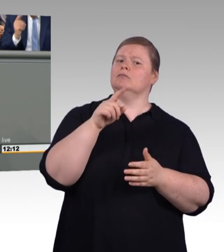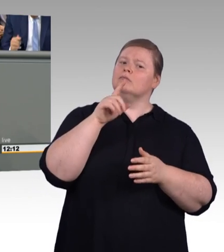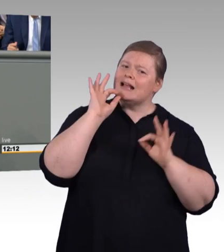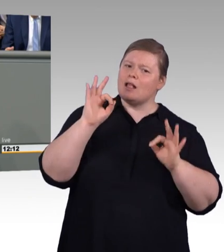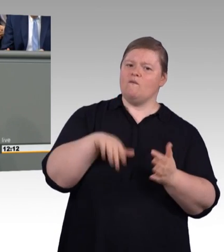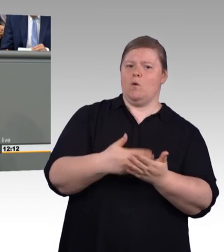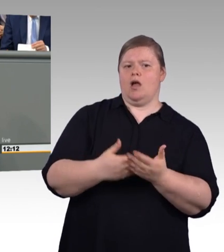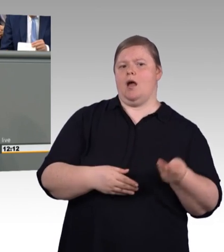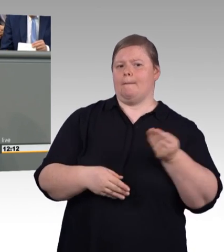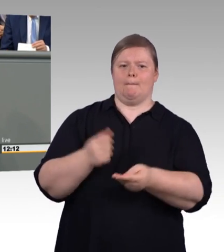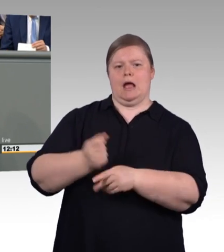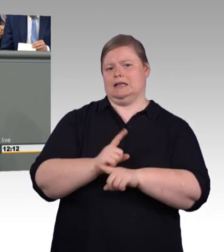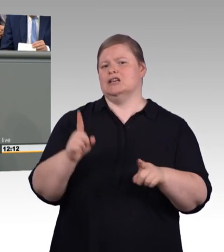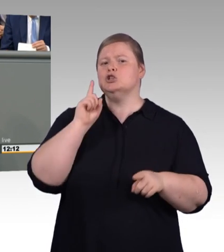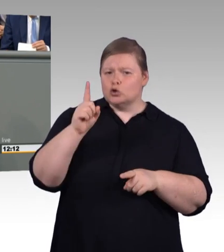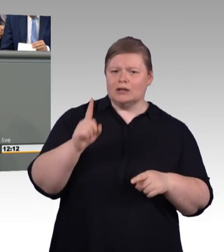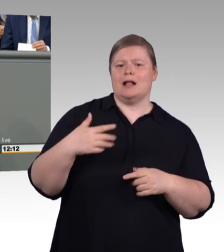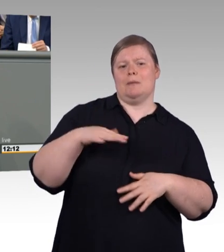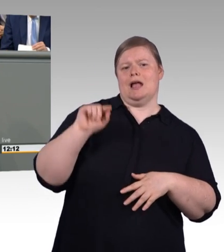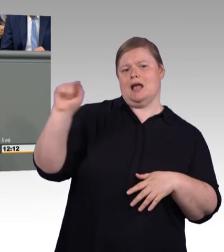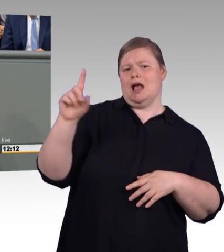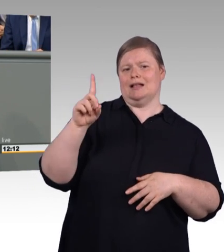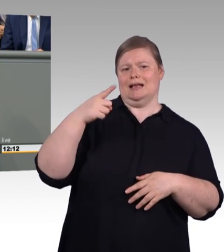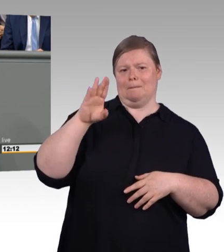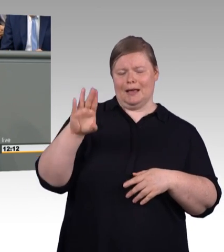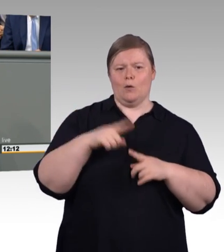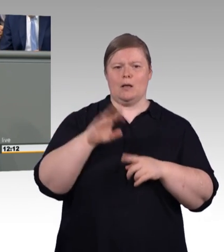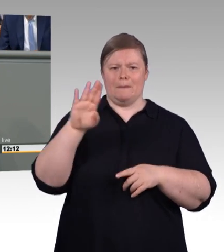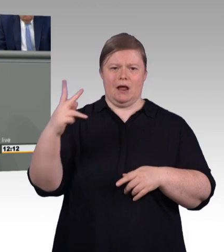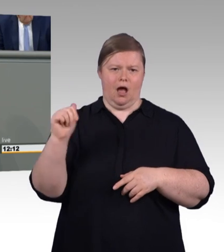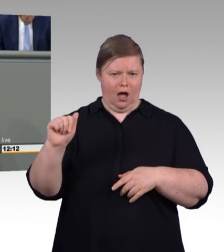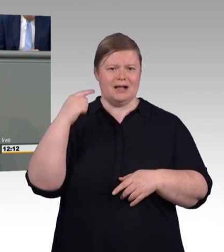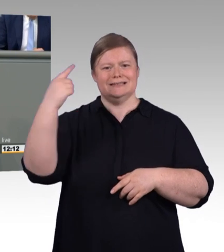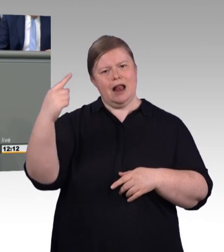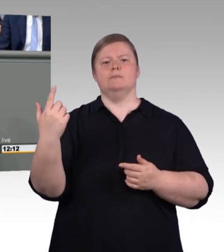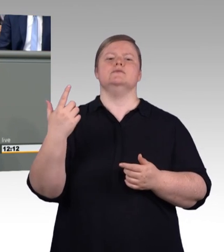Aber zugleich auch gesagt wurde, ich paraphrasiere es mal etwas: Wenn ihr euch zukünftig früher einigt,